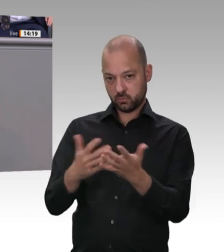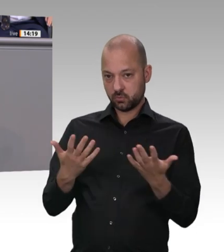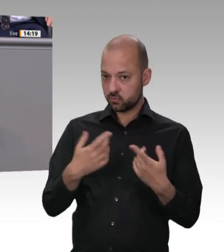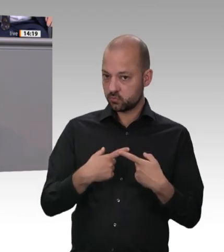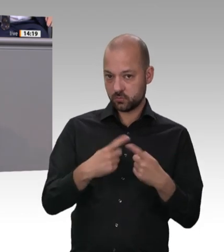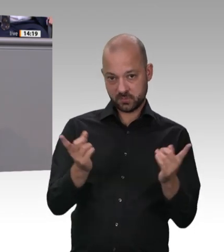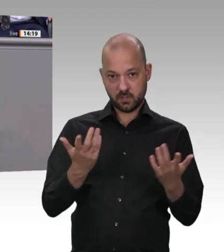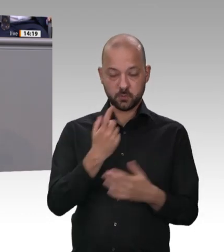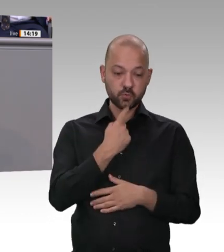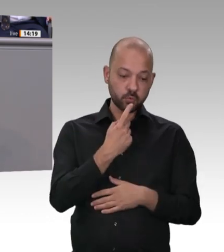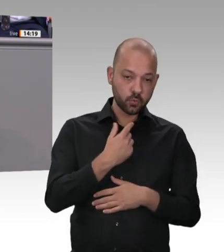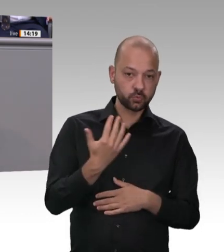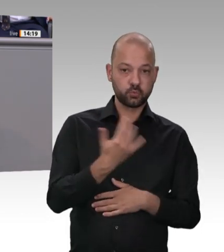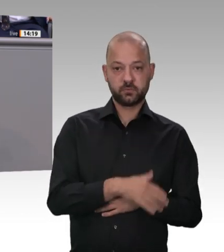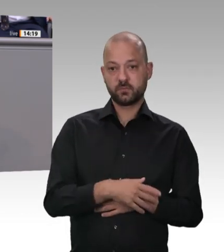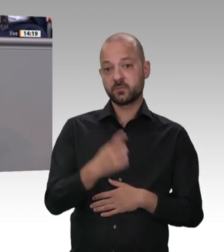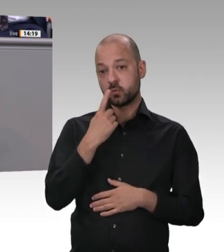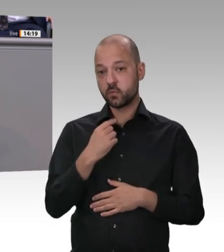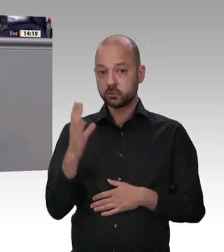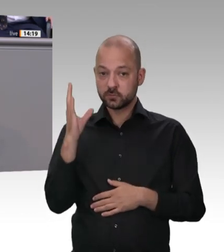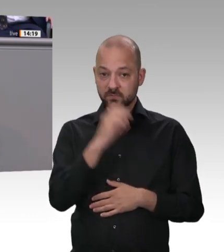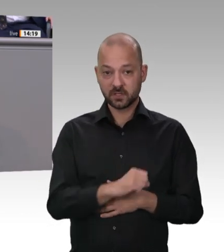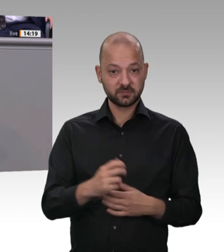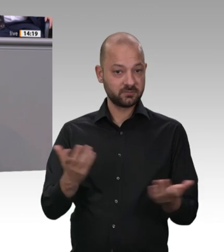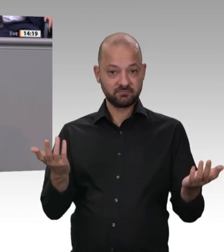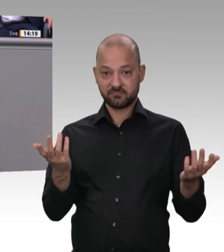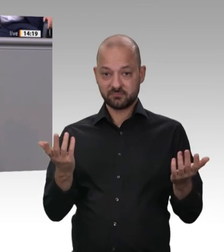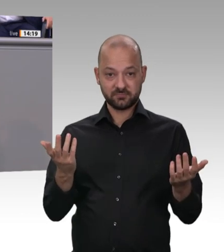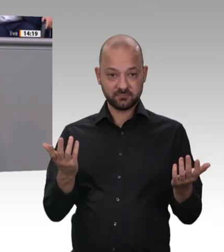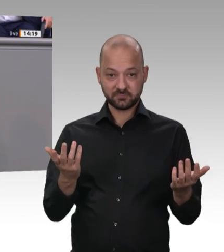Leiharbeit zu verbieten – ohne Wenn und Aber. Meine Bitte an dieses Parlament